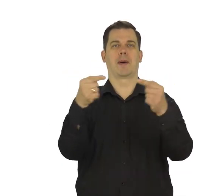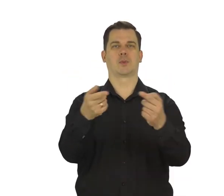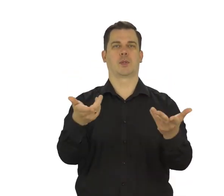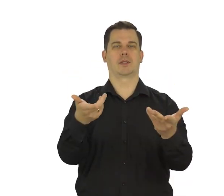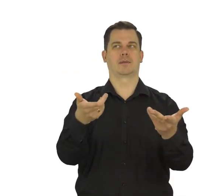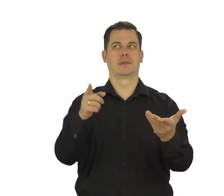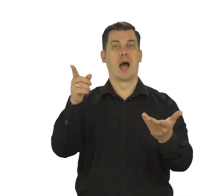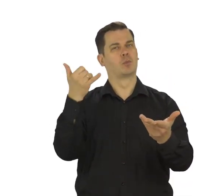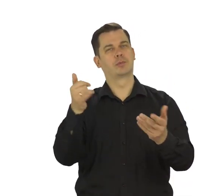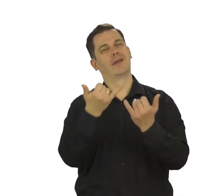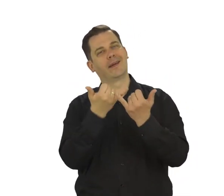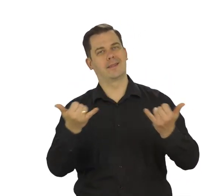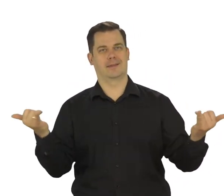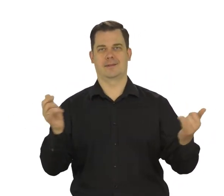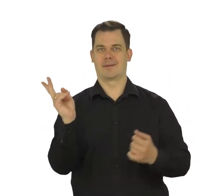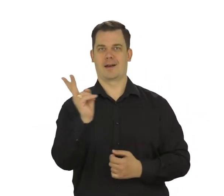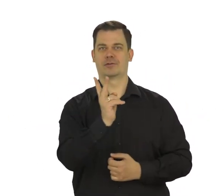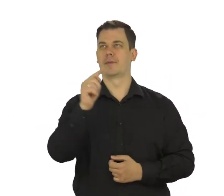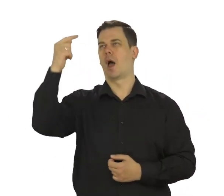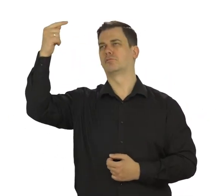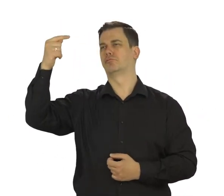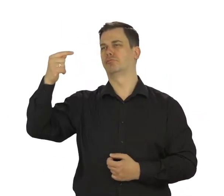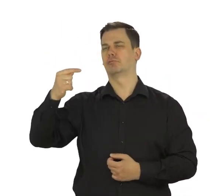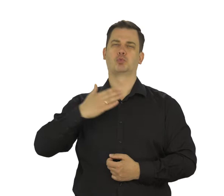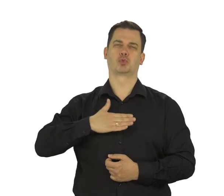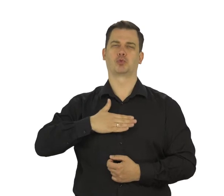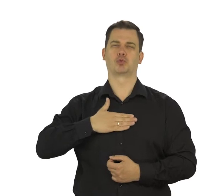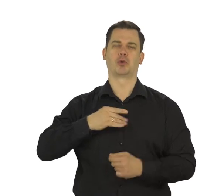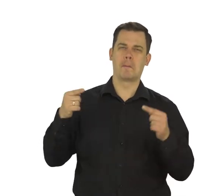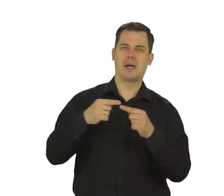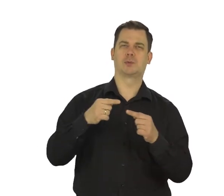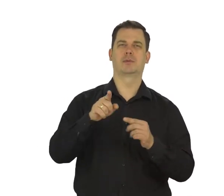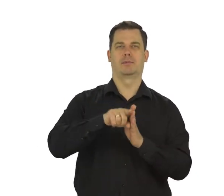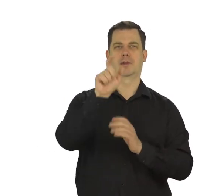a adres musi być unikatowy. Wybierz ten, który najbardziej Ci odpowiada